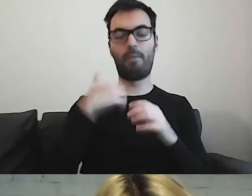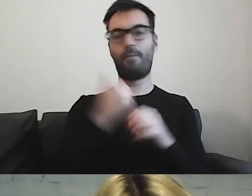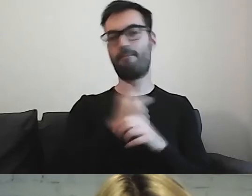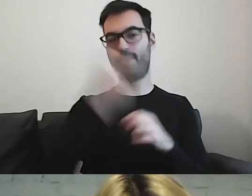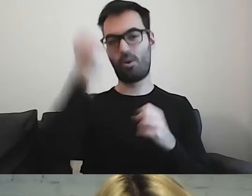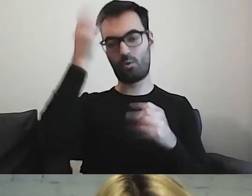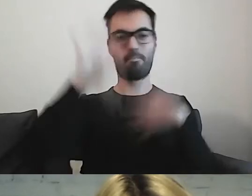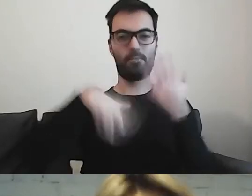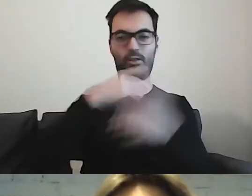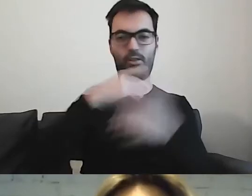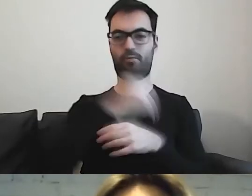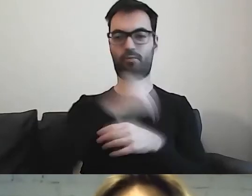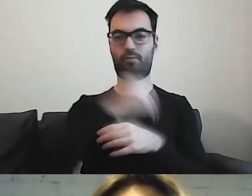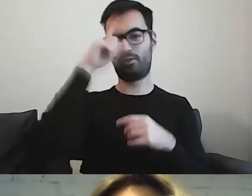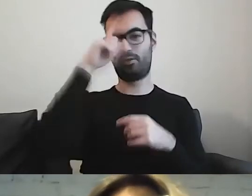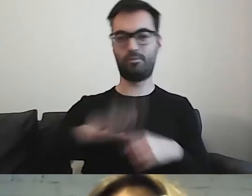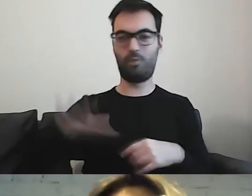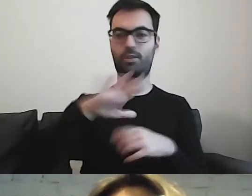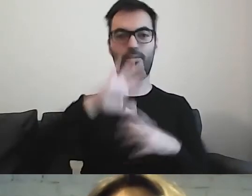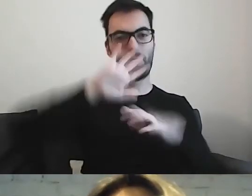Z tego, że społeczeństwo się coraz bardziej miesza.